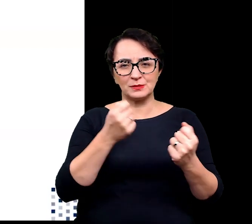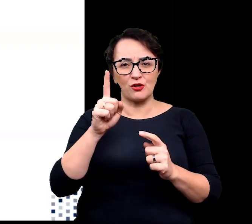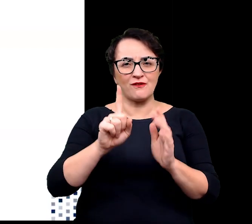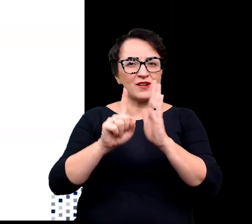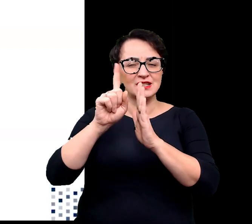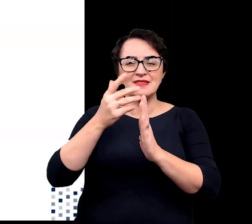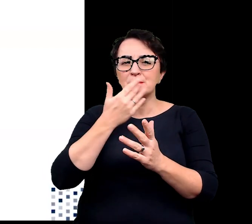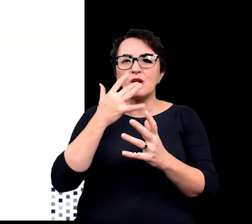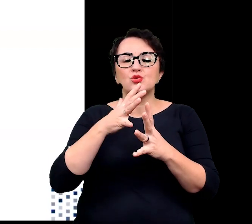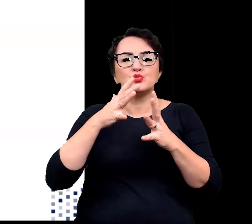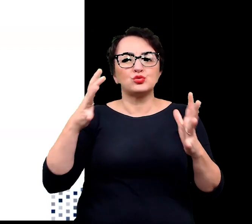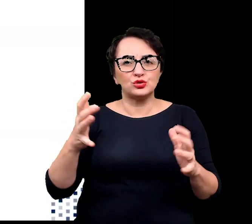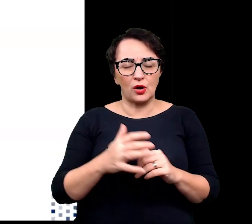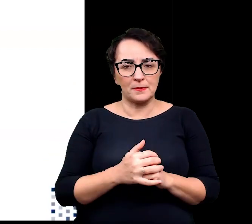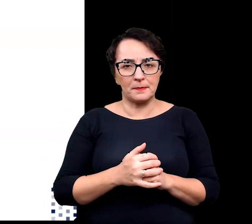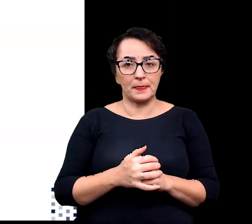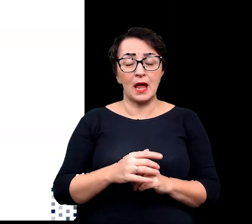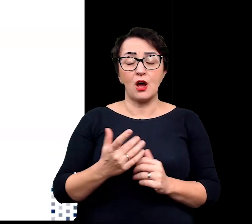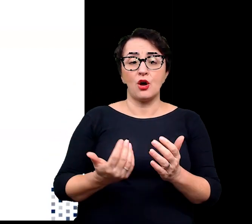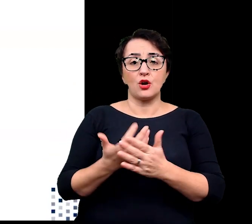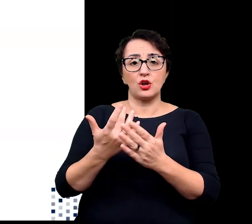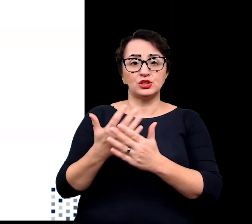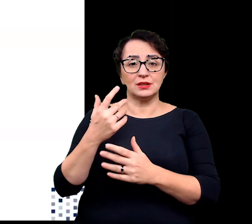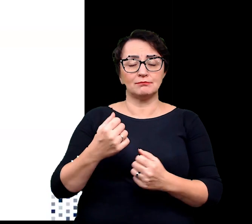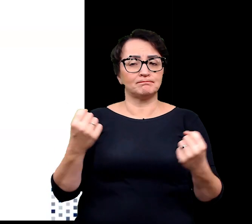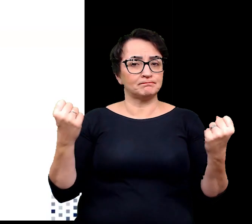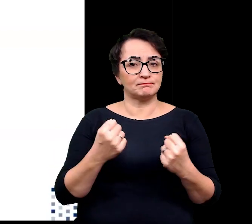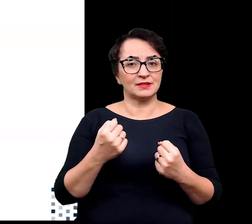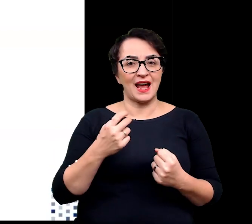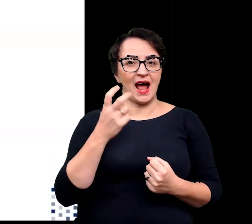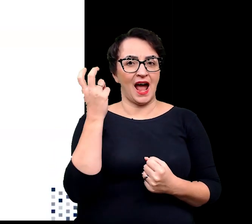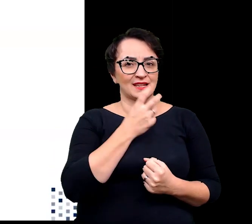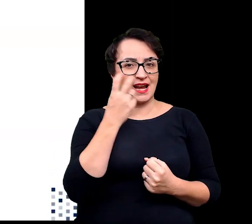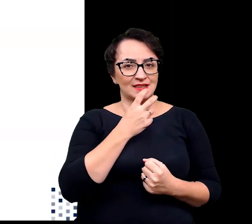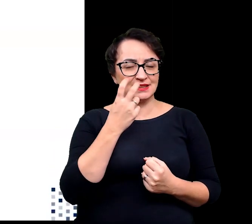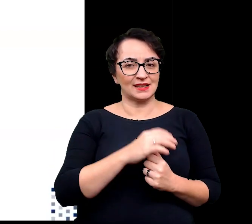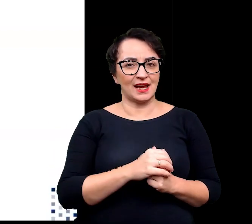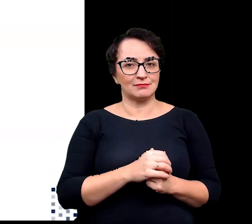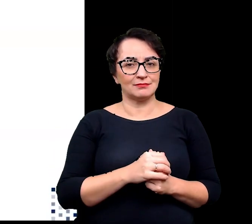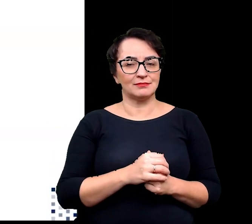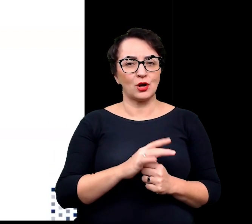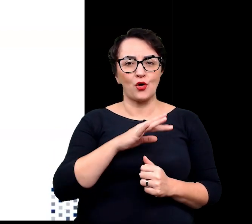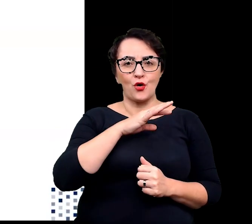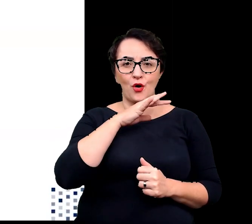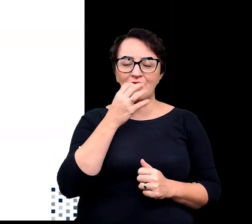nie jest zbyt wielu, rośliny wysokogórskie, wykształciły atrakcyjne kolorystycznie kwiaty.